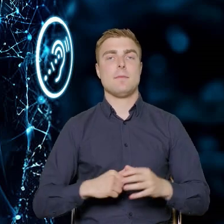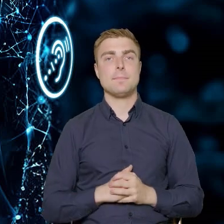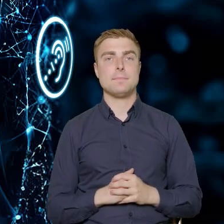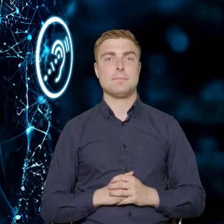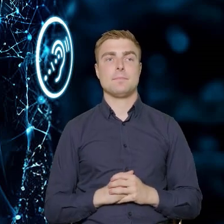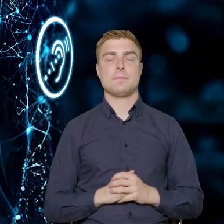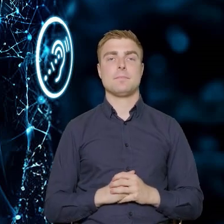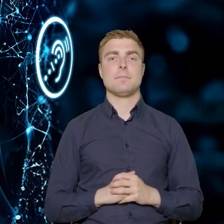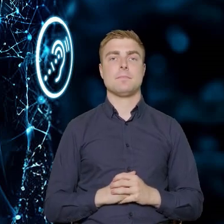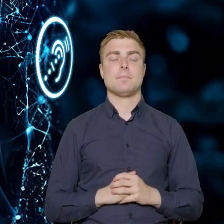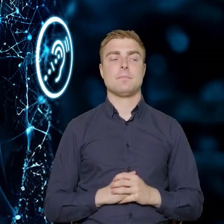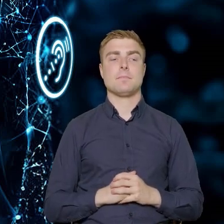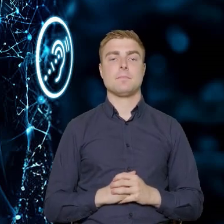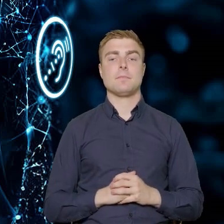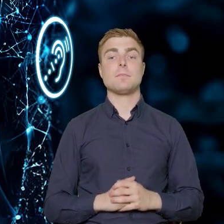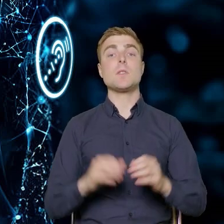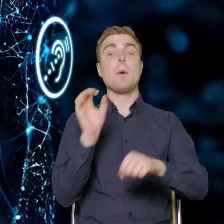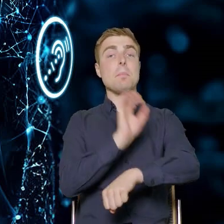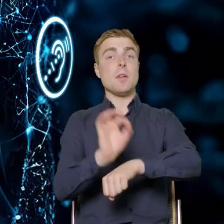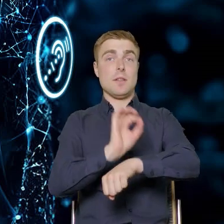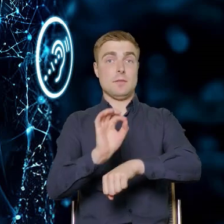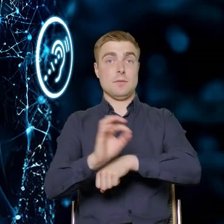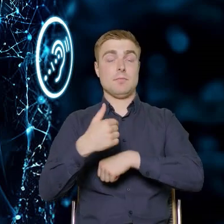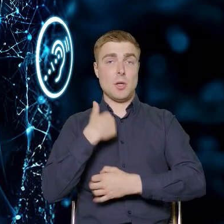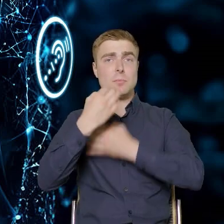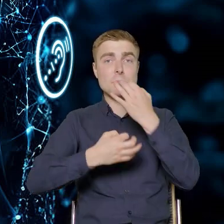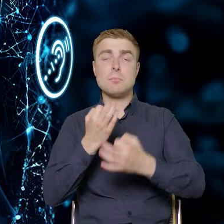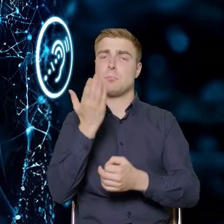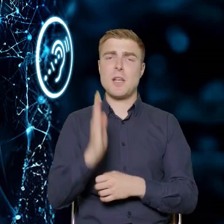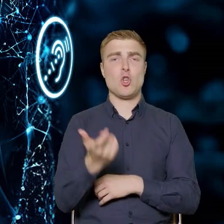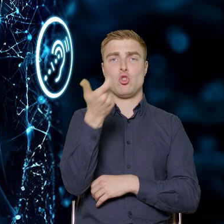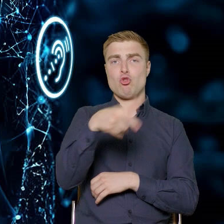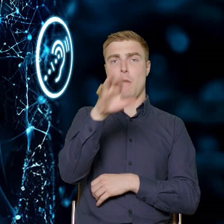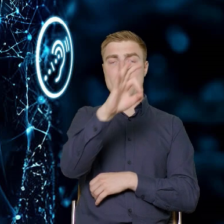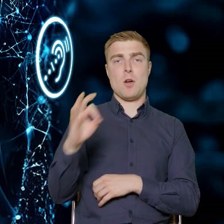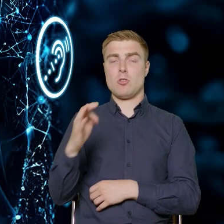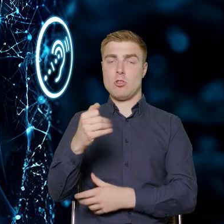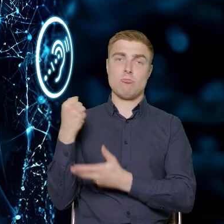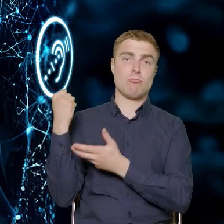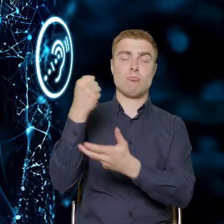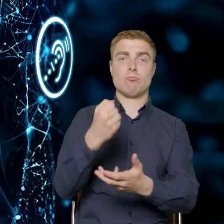Projekty, o których wspomniałem będą w 100% finansowane z EFS i budżetu państwa,